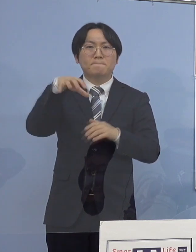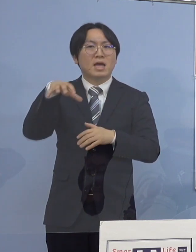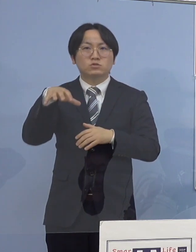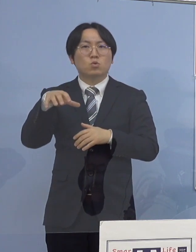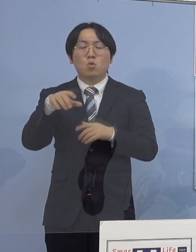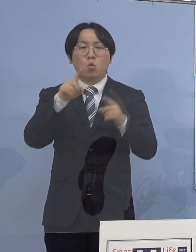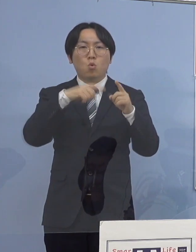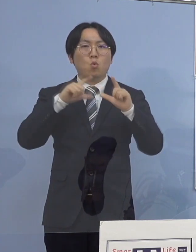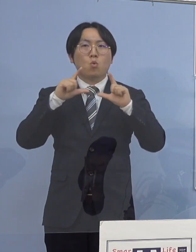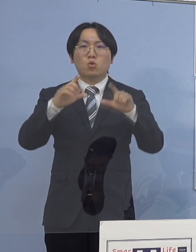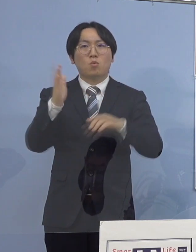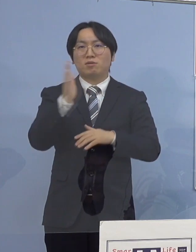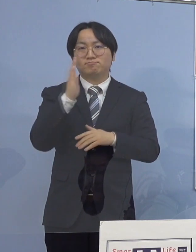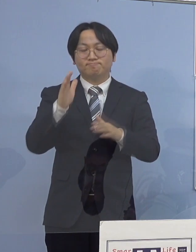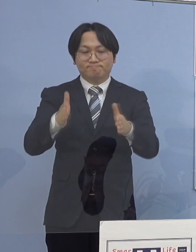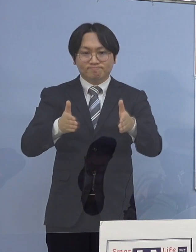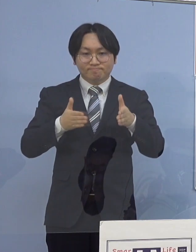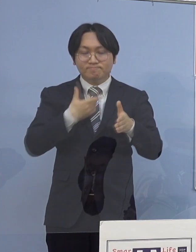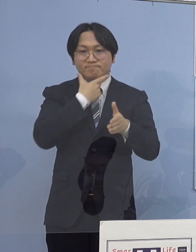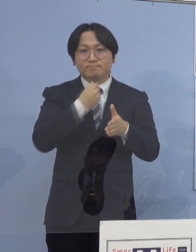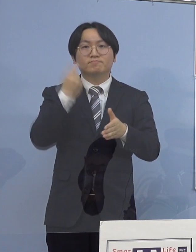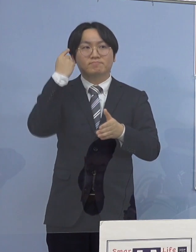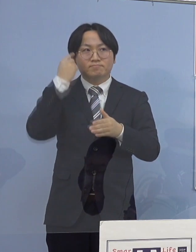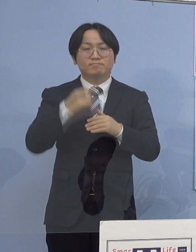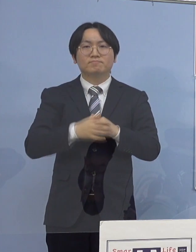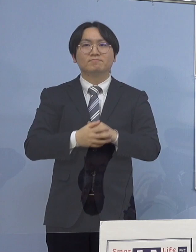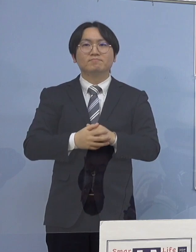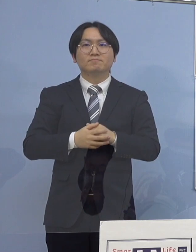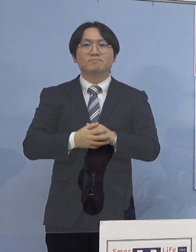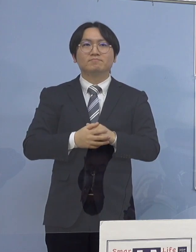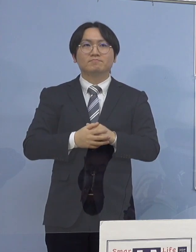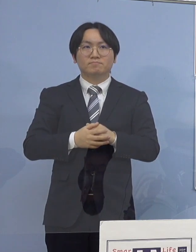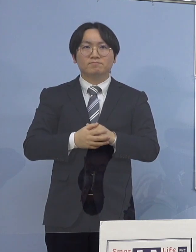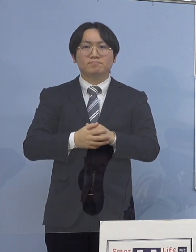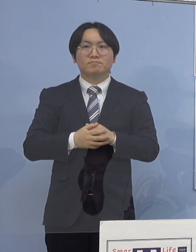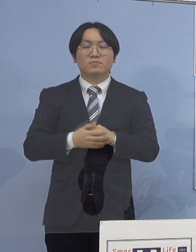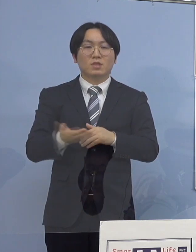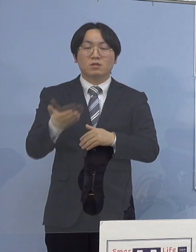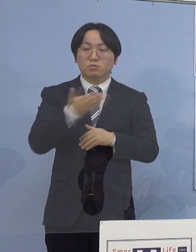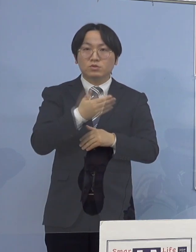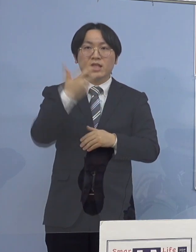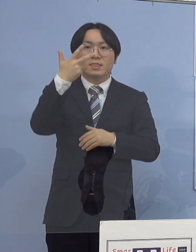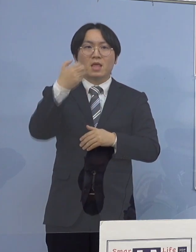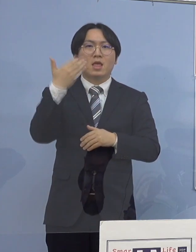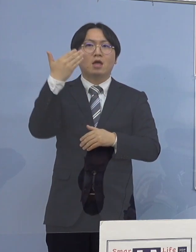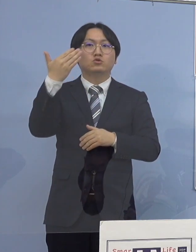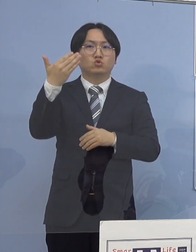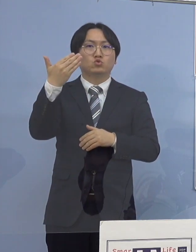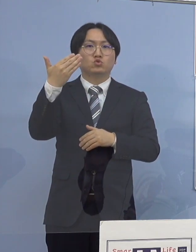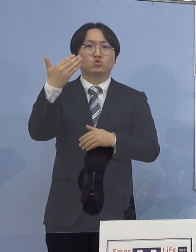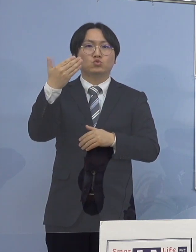差し控えさせていただきます 続きまして 79例目のクラスターについて